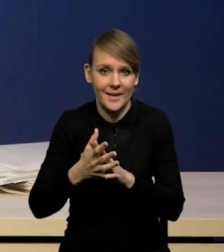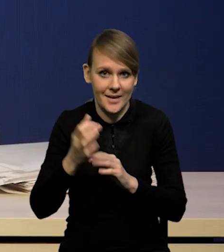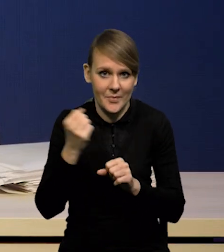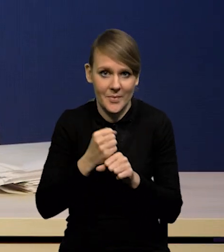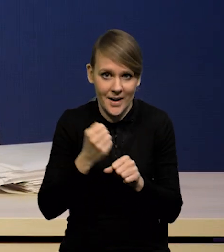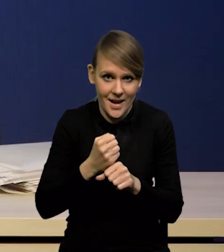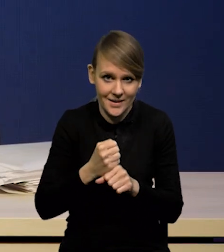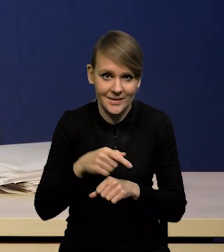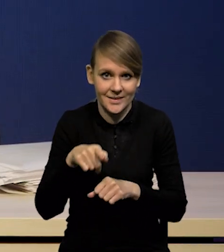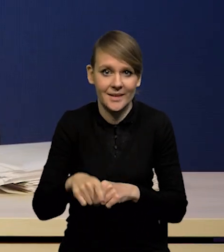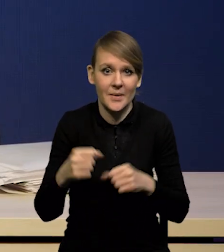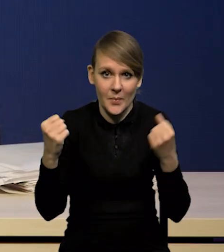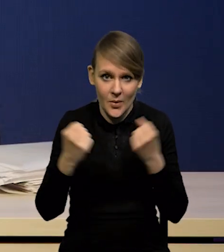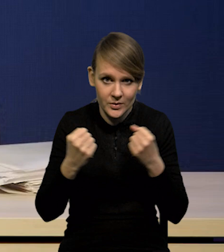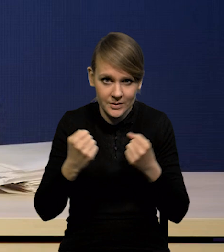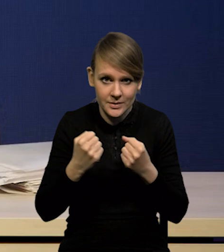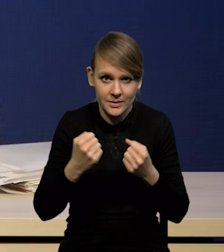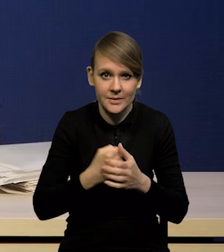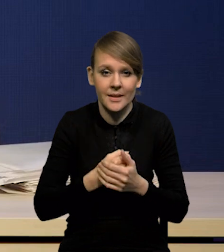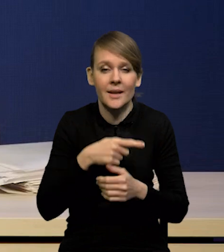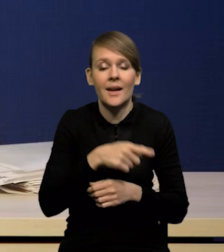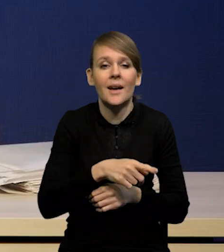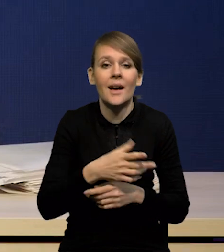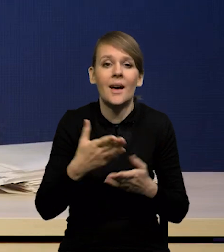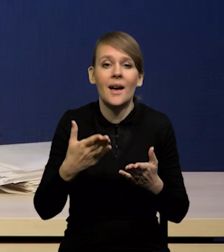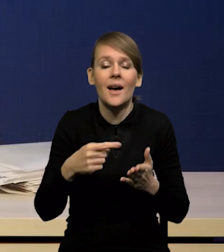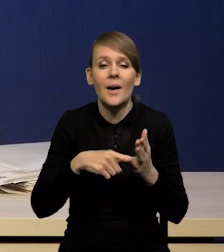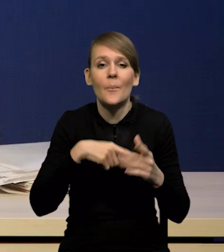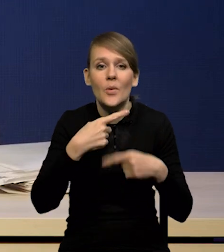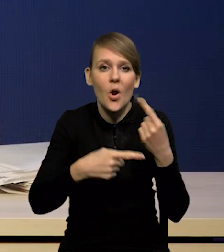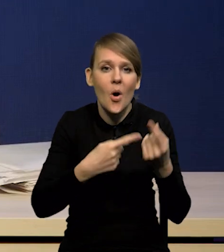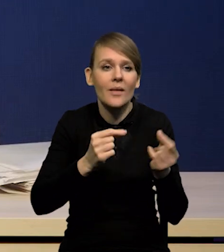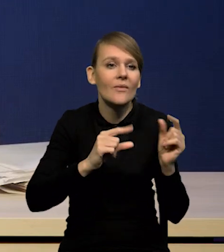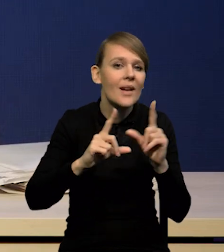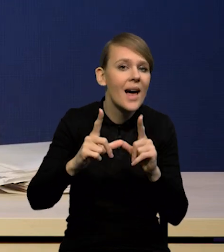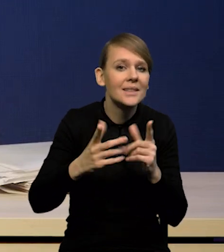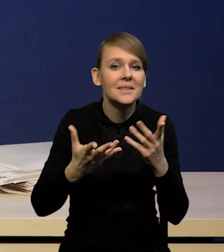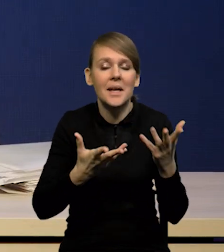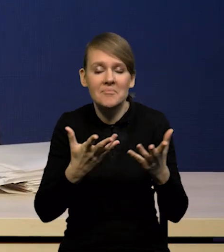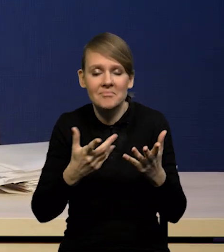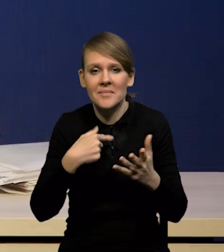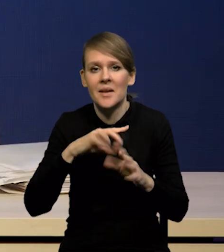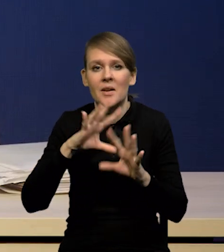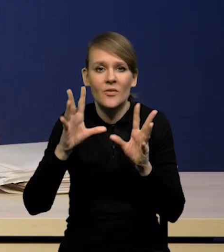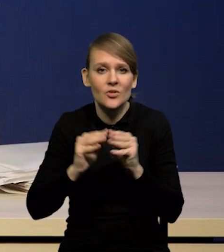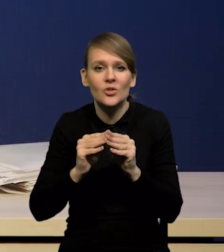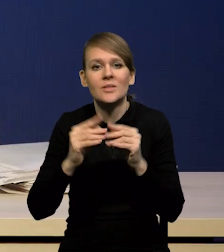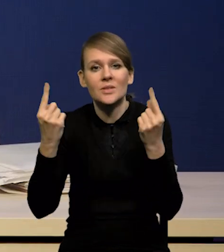i otwarte pytanie o inercję procesów inflacyjnych. I te wszystkie rzeczy uwzględniliśmy w naszej projekcji.